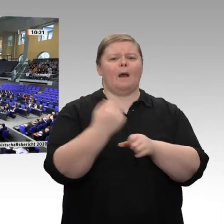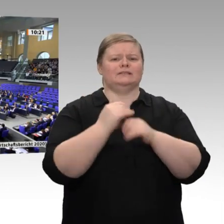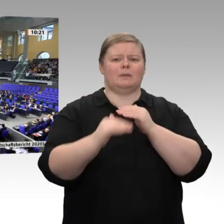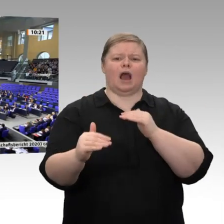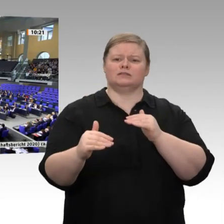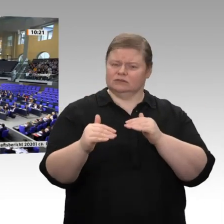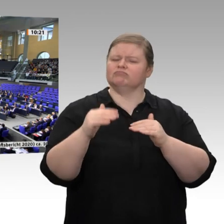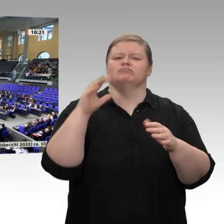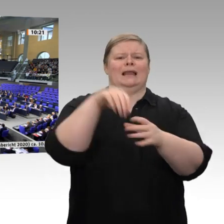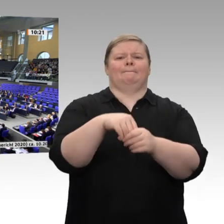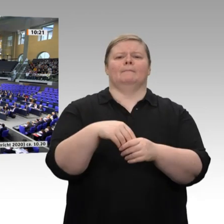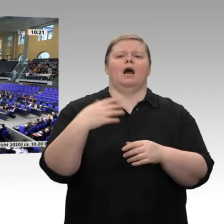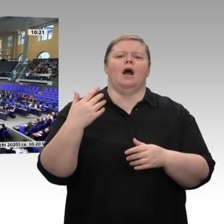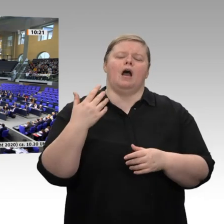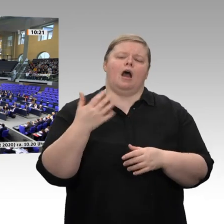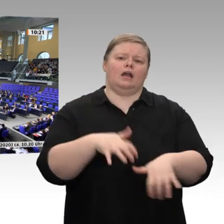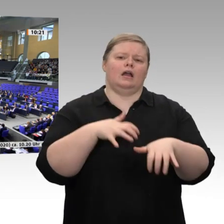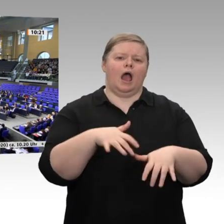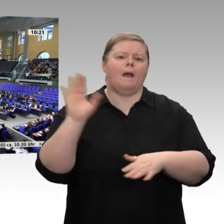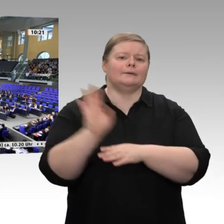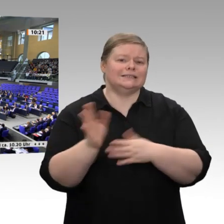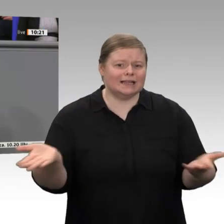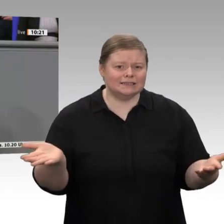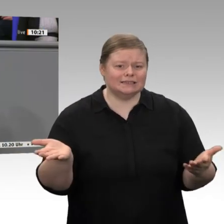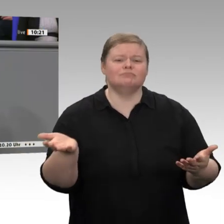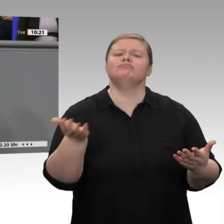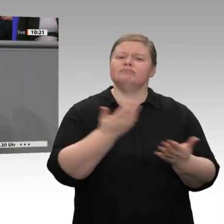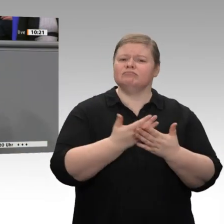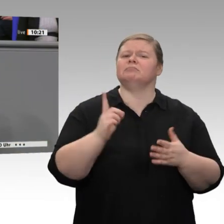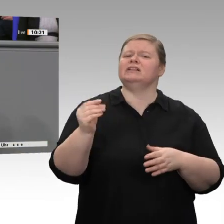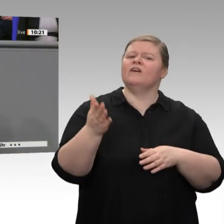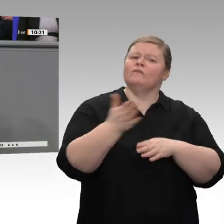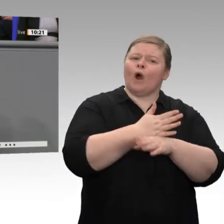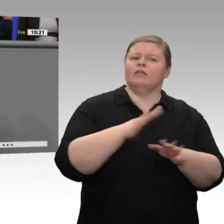Wachstum, Wettbewerbsfähigkeit und Produktivität stärken, heißt es im Jahreswirtschaftsbericht.